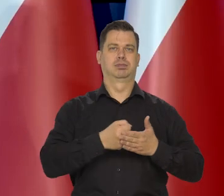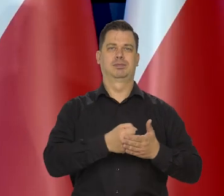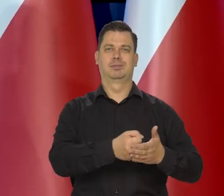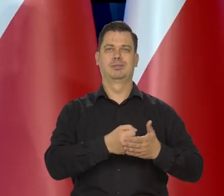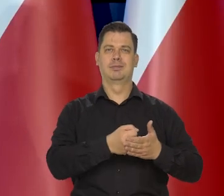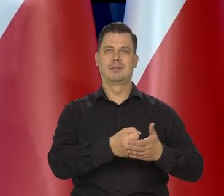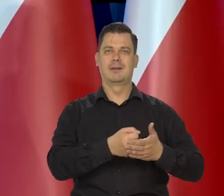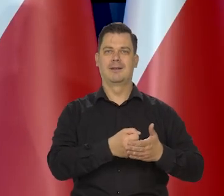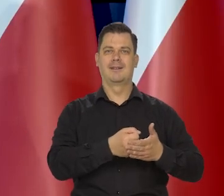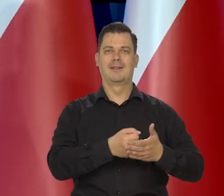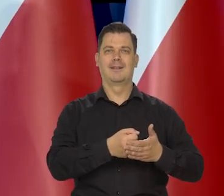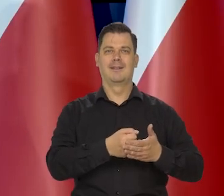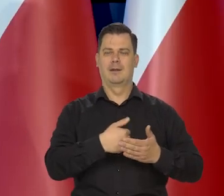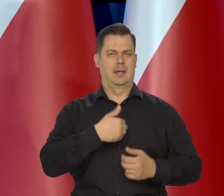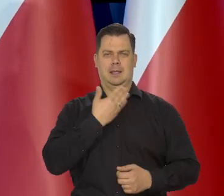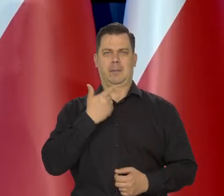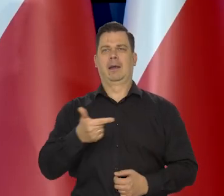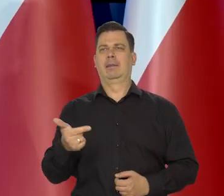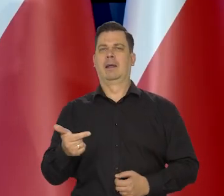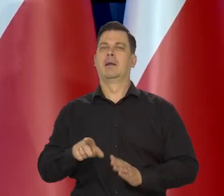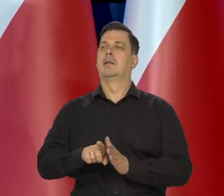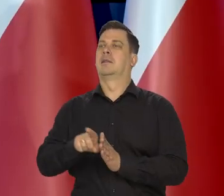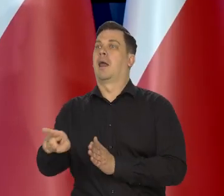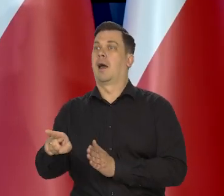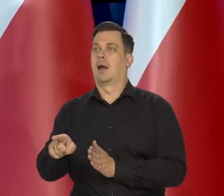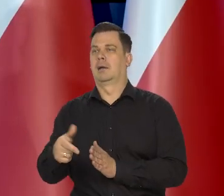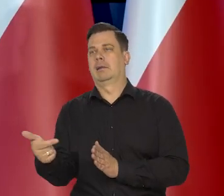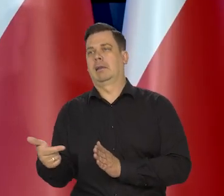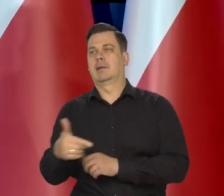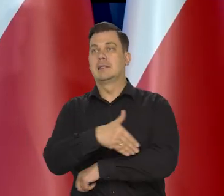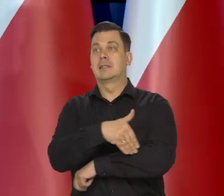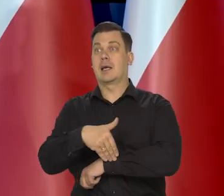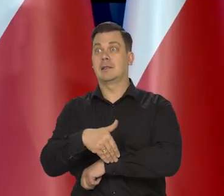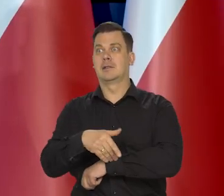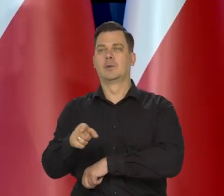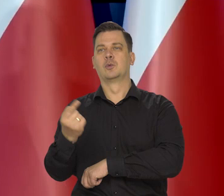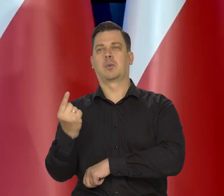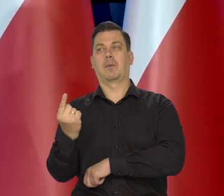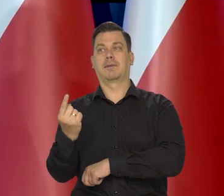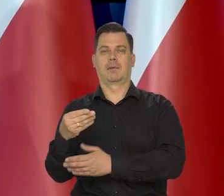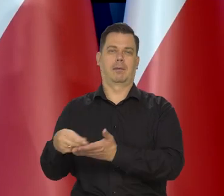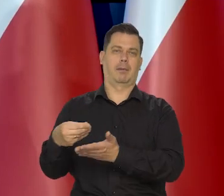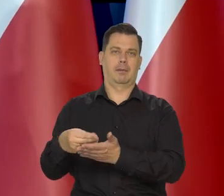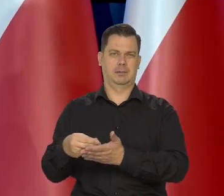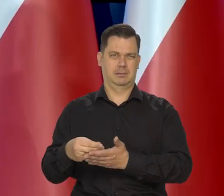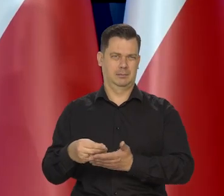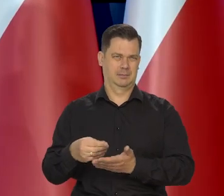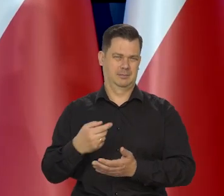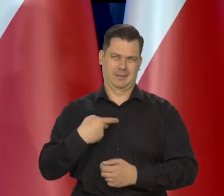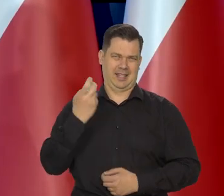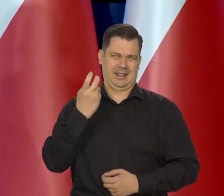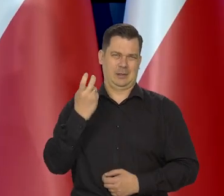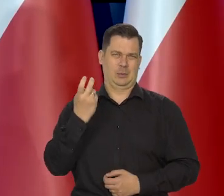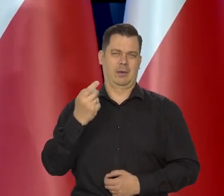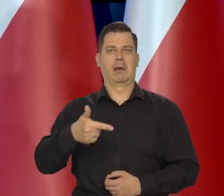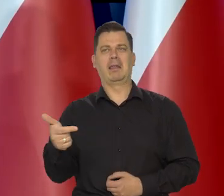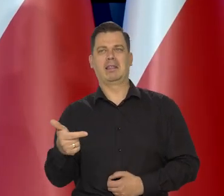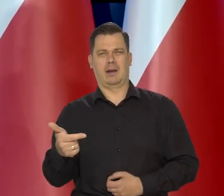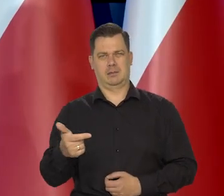Nie kierujemy się interesami ani tych, co bardzo za granicą te złote wydają. To nas nie interesuje.